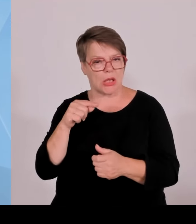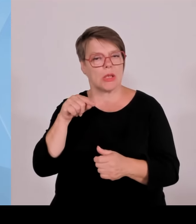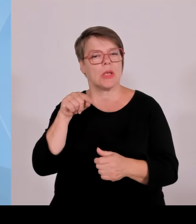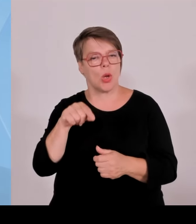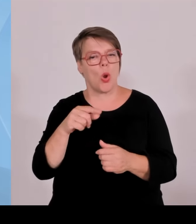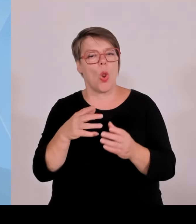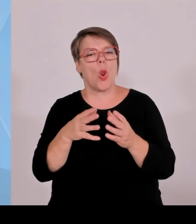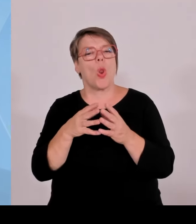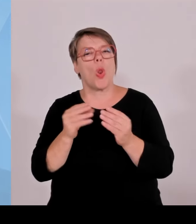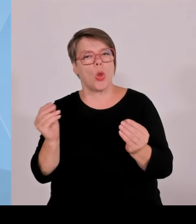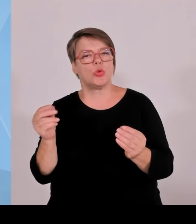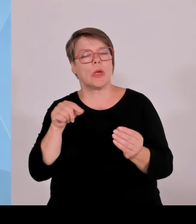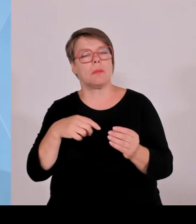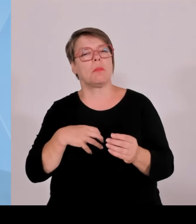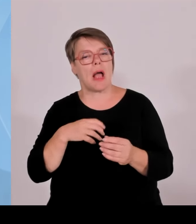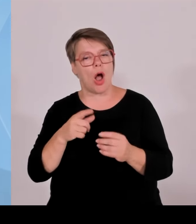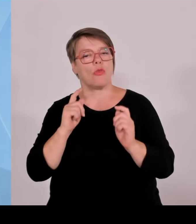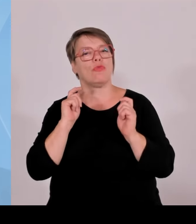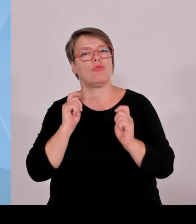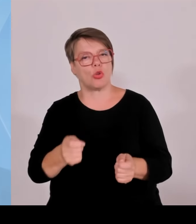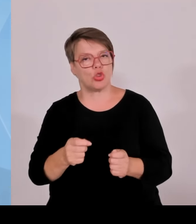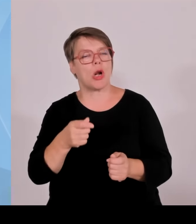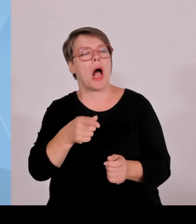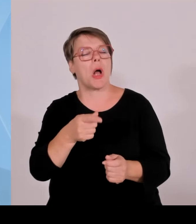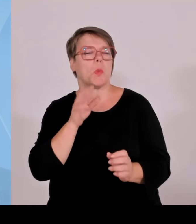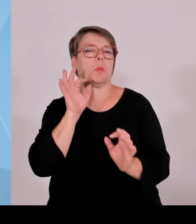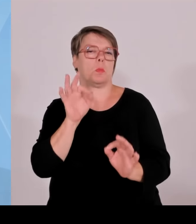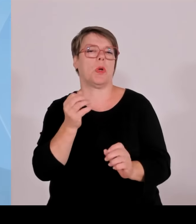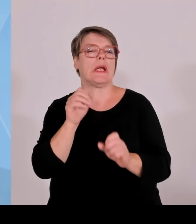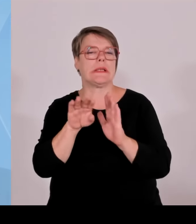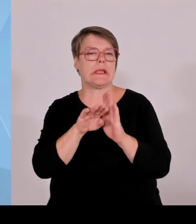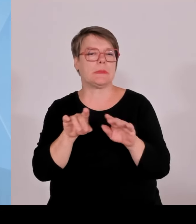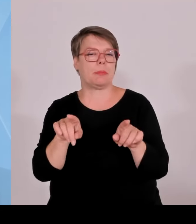nicht im Sinne Bayerns. Dann würden viele Investoren wieder sagen: Wenn ich hier so viel in Bayern